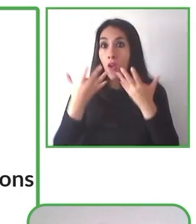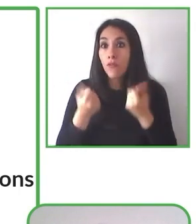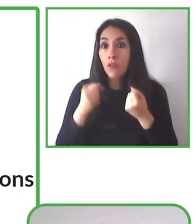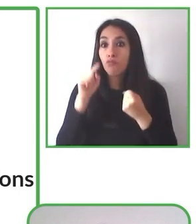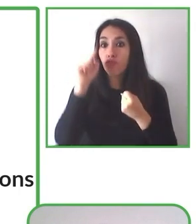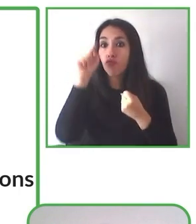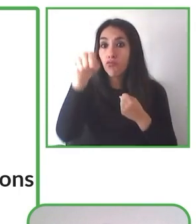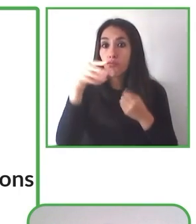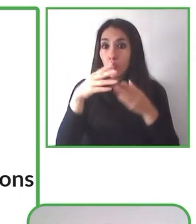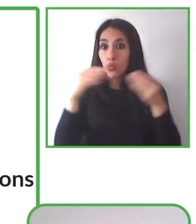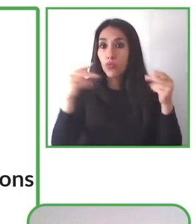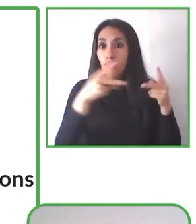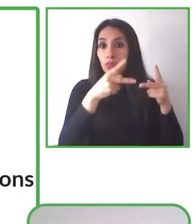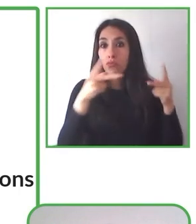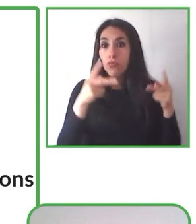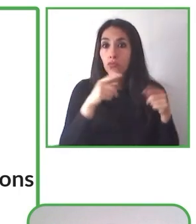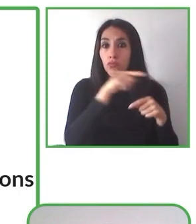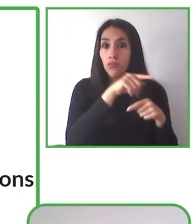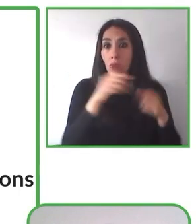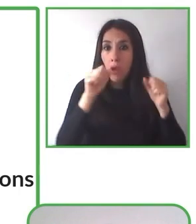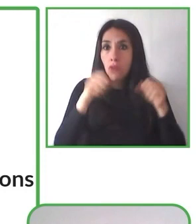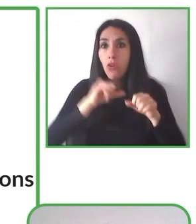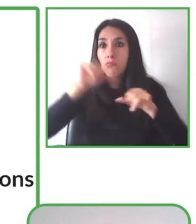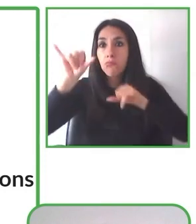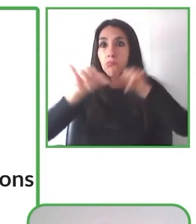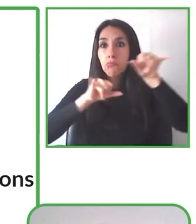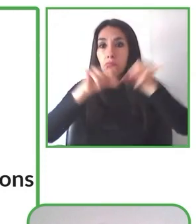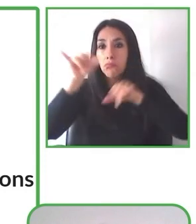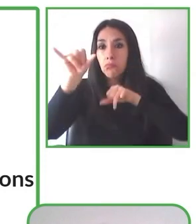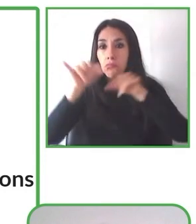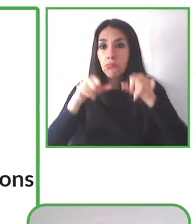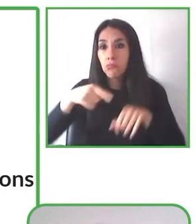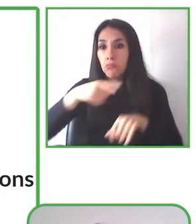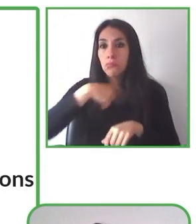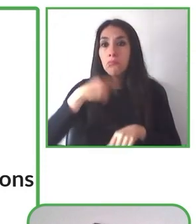actividades al aire libre y que puedan participar en ellas personas con